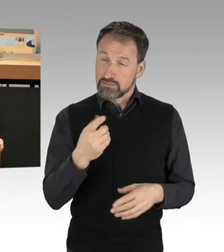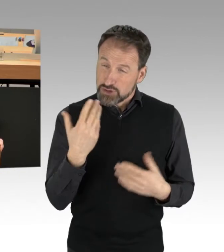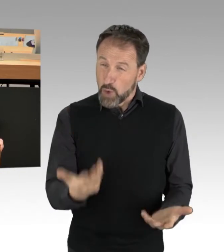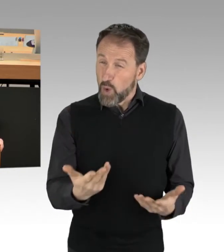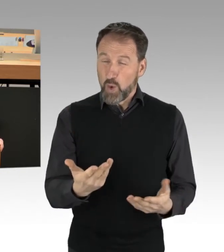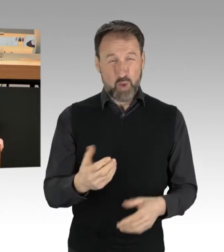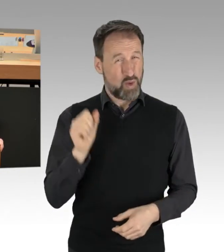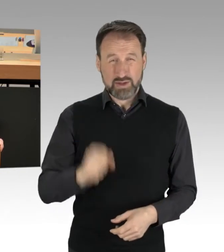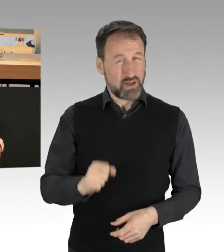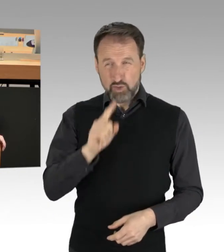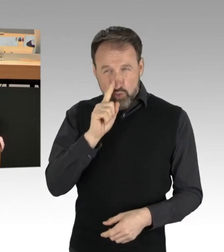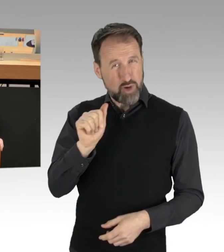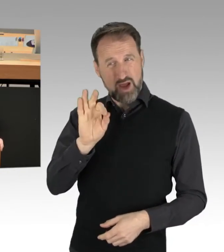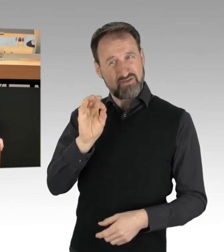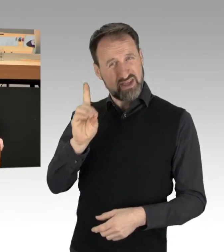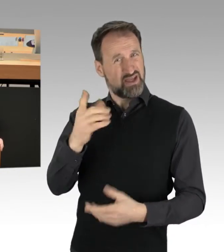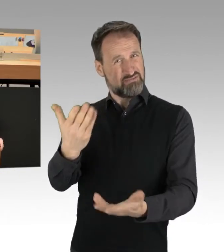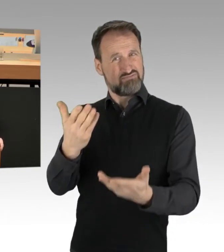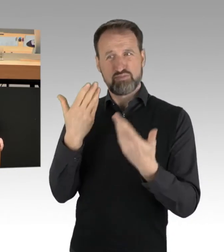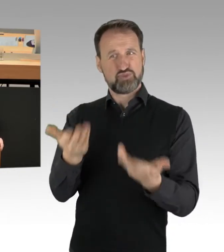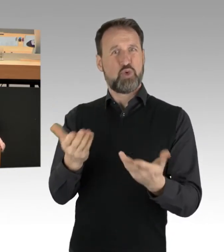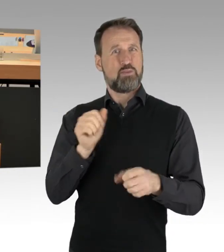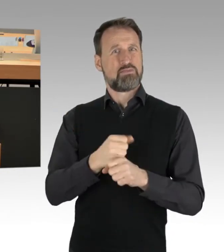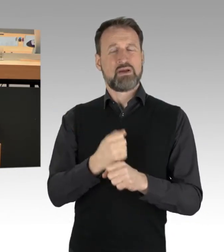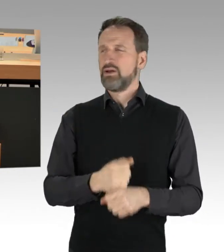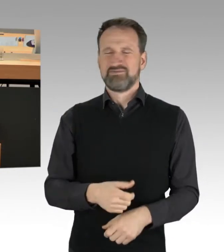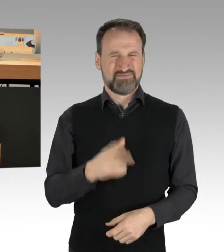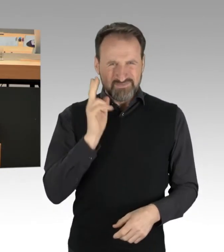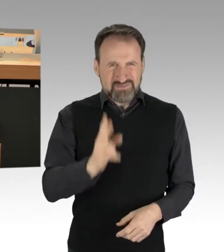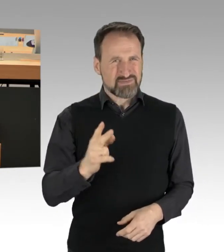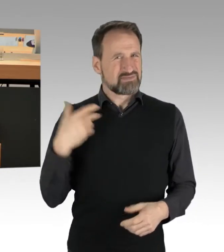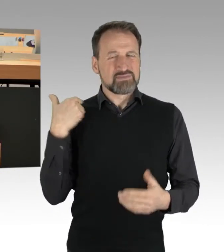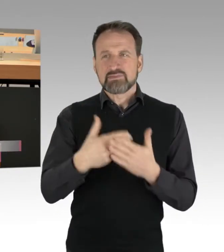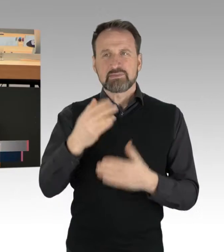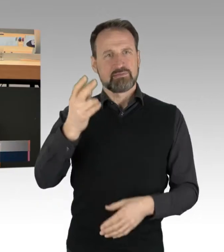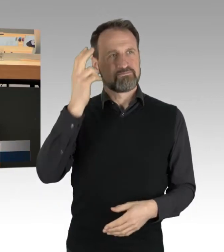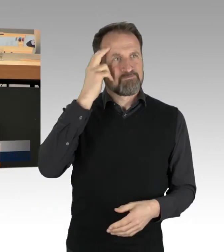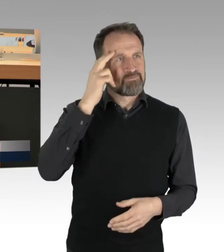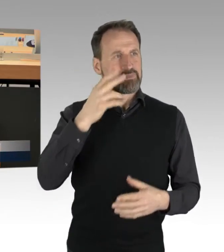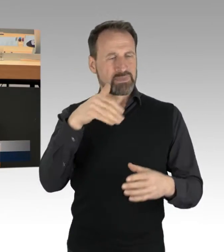ohne dass Sie mit Sach-Kenntnis und Fakten-Reichtum tatsächlich etwas zum Thema gesagt haben.